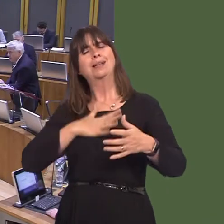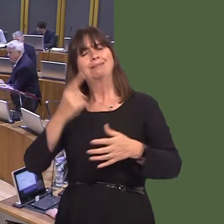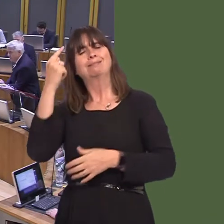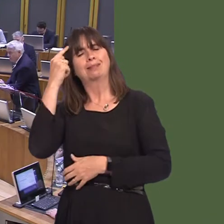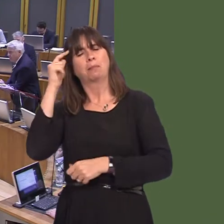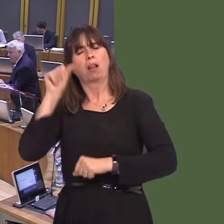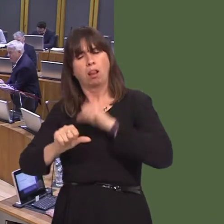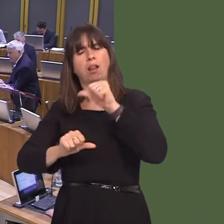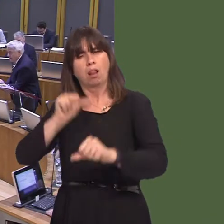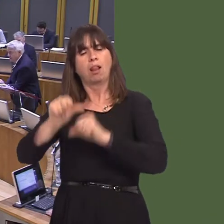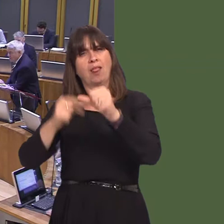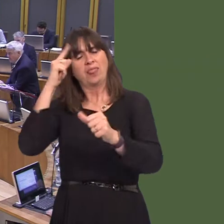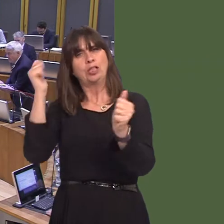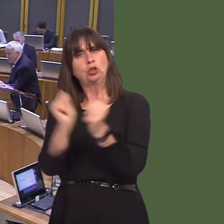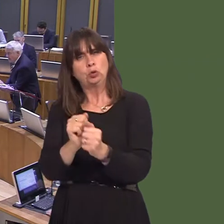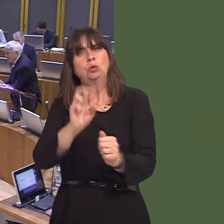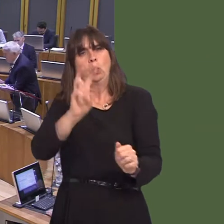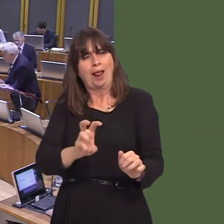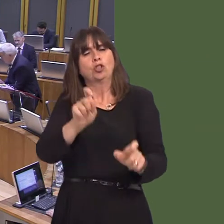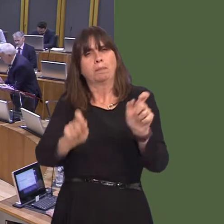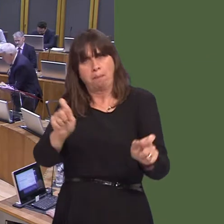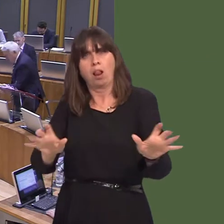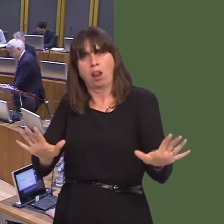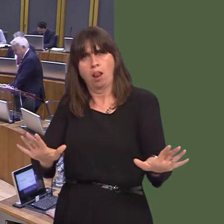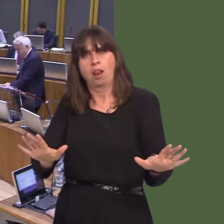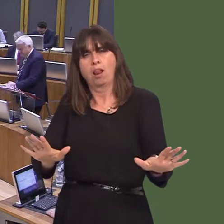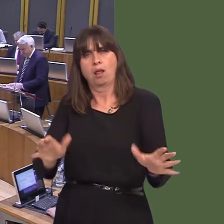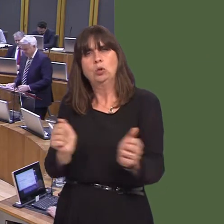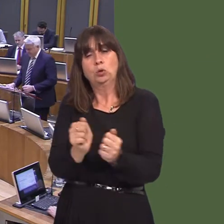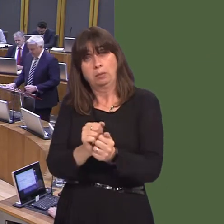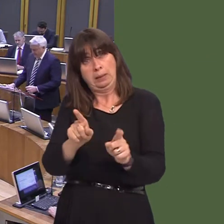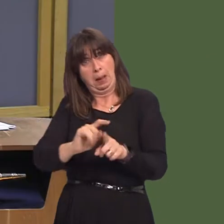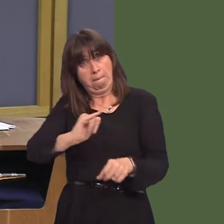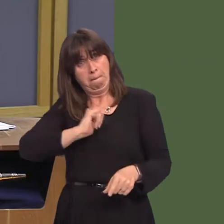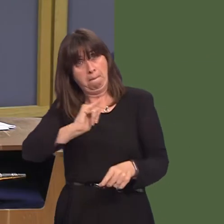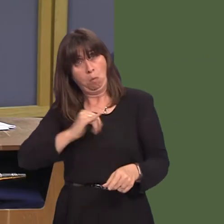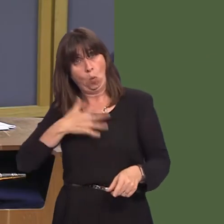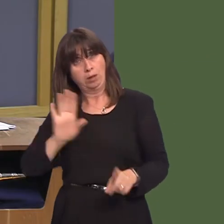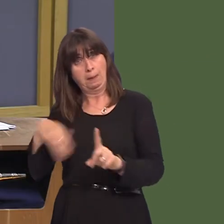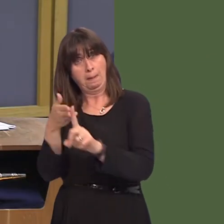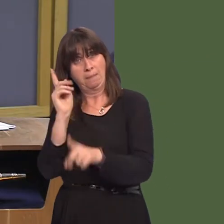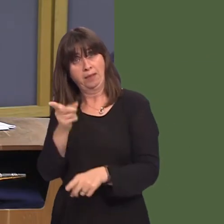works for Wales. That's what we want, and I hope that's what she wants. Y Llywydd / The Llywydd: Arweinydd yr wrthblaid, Andrew R.T. Davies.